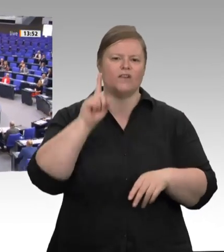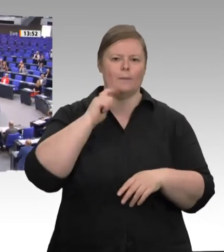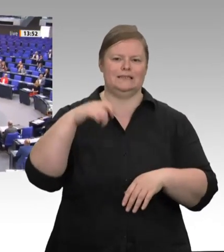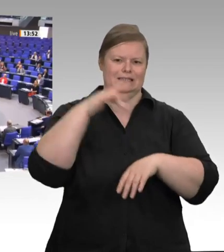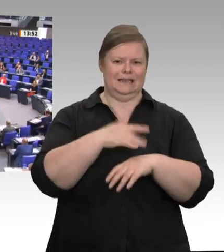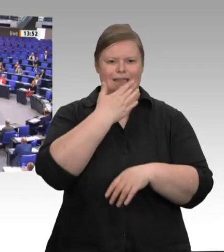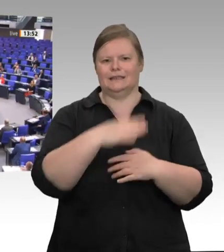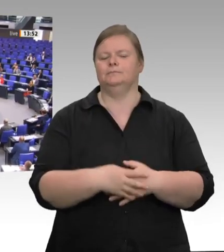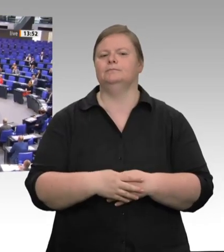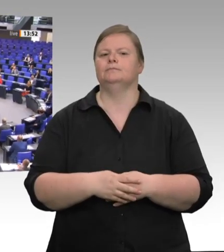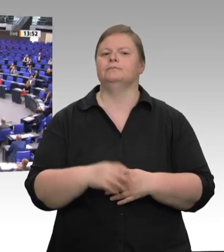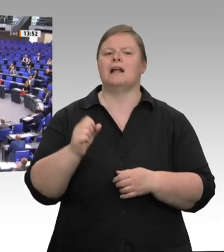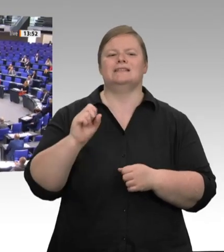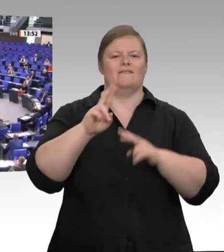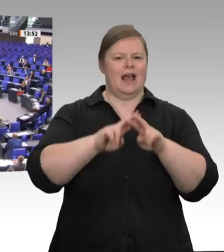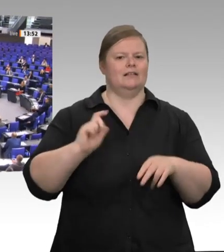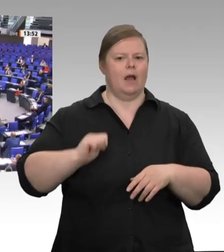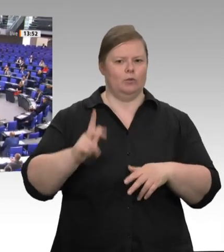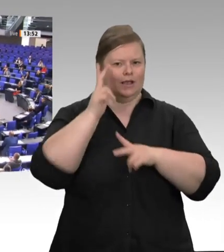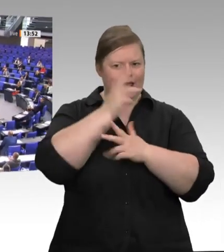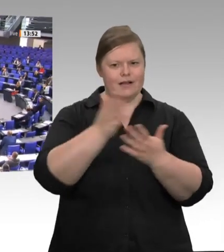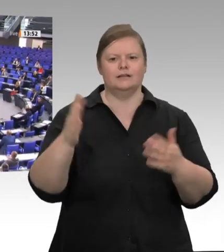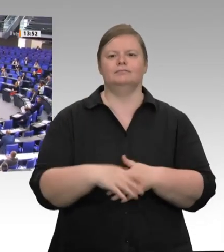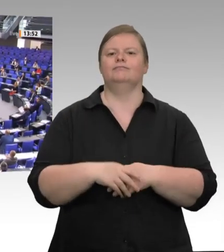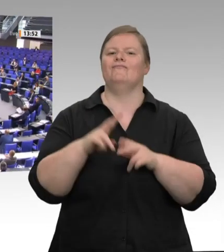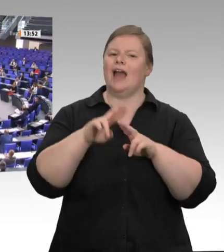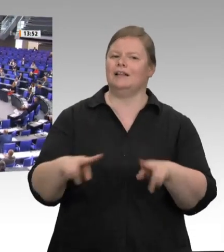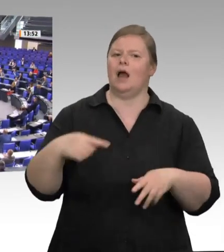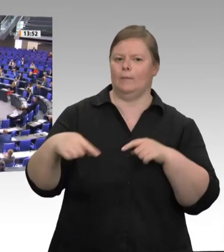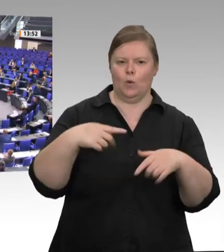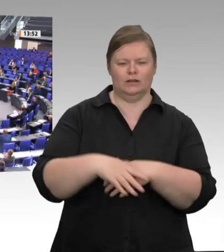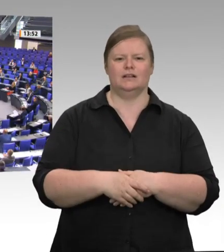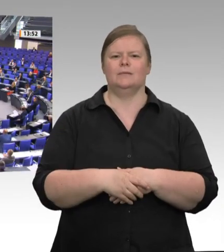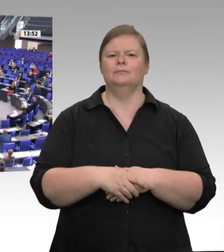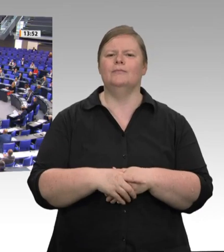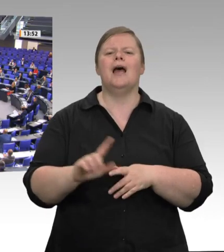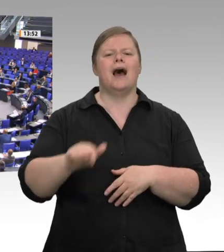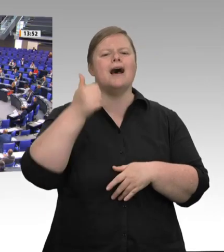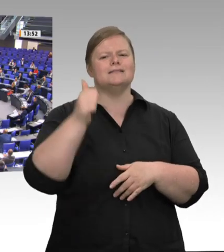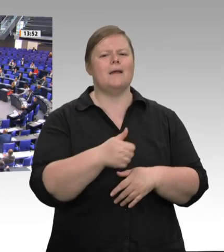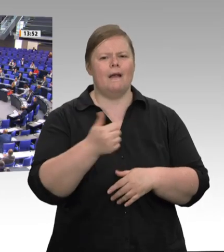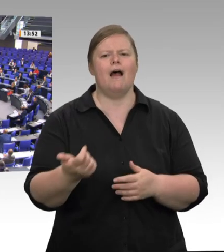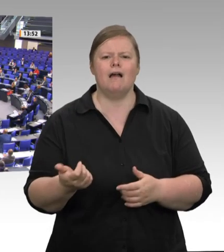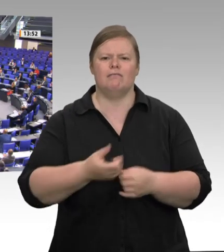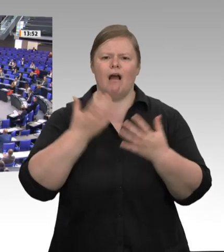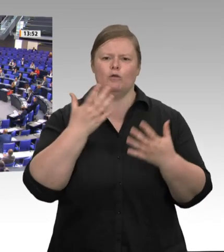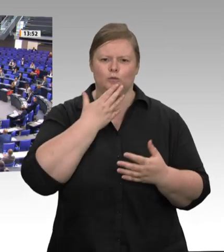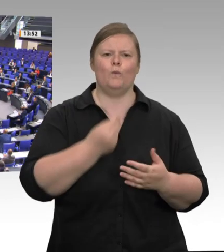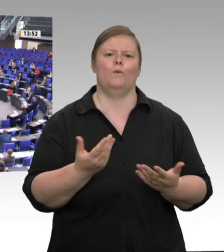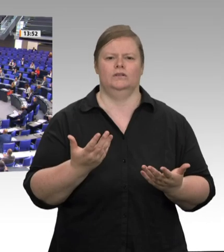man nach vielen Jahren hier wieder einmal steht. Aber der Anlass, warum ich hier stehe, ist mir wichtig und